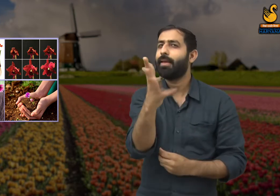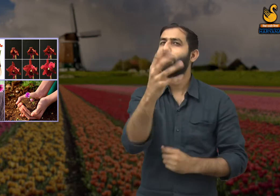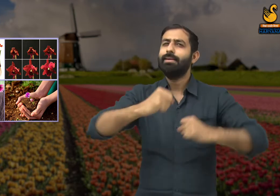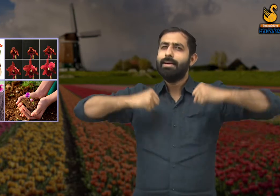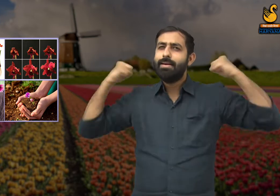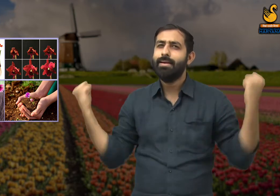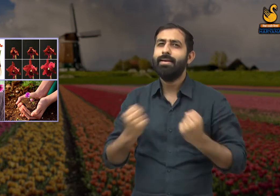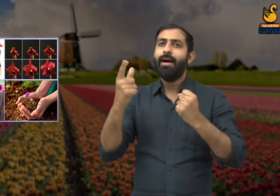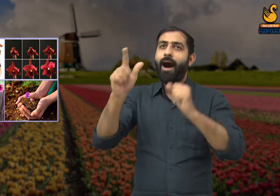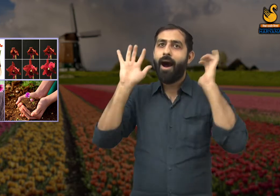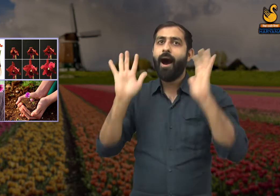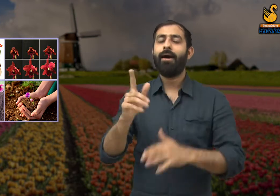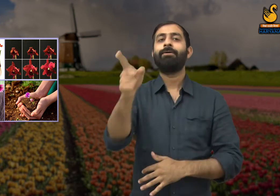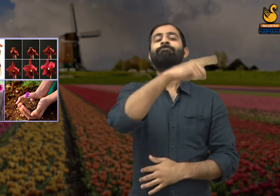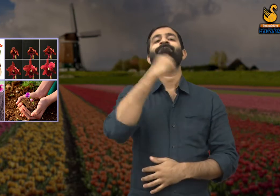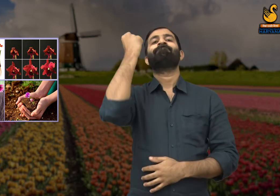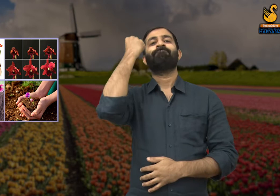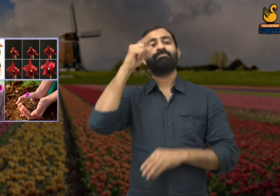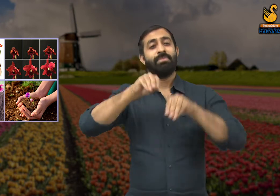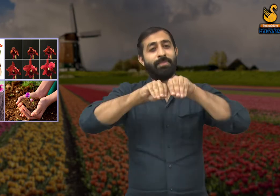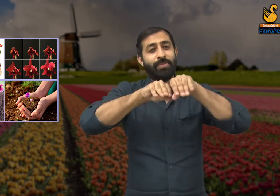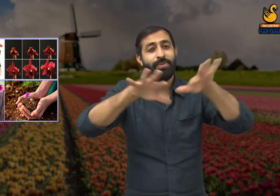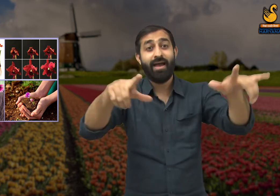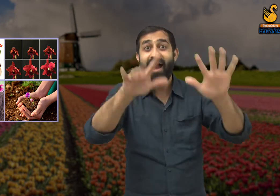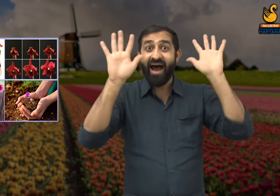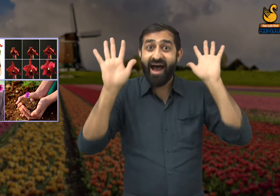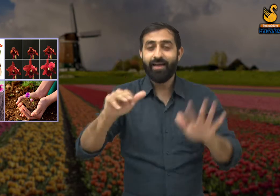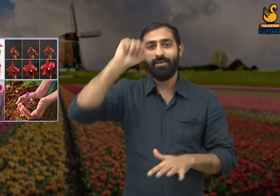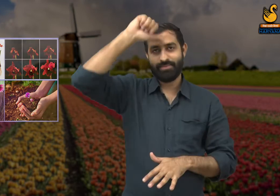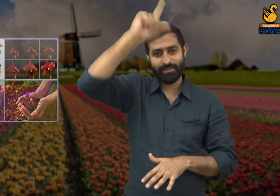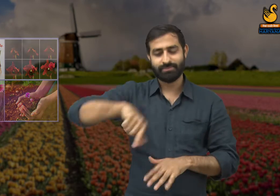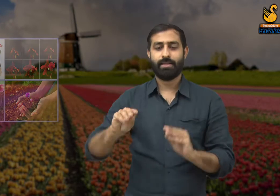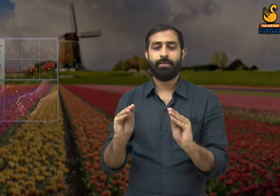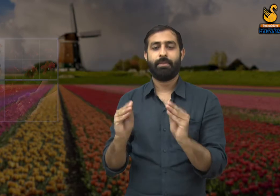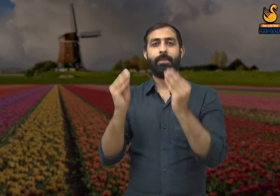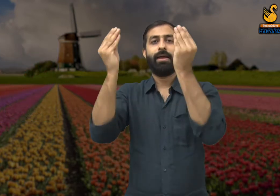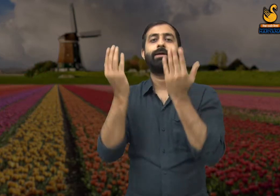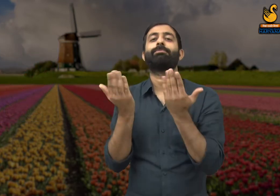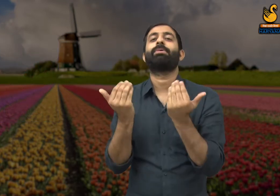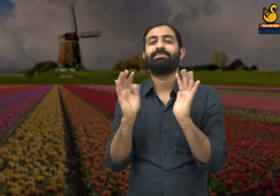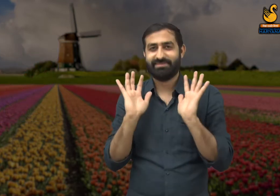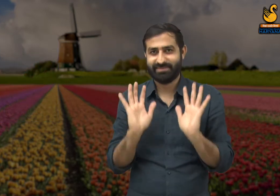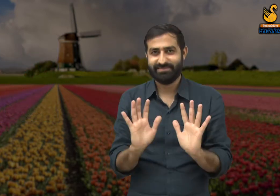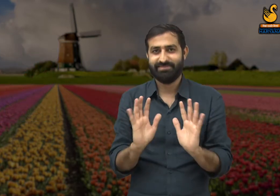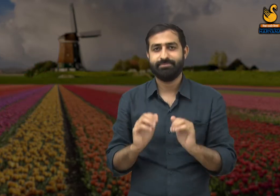कि निर्माण कार्य में श्रमिकों का बहुत बड़ा योगदान होता है यदि लोग यह समझ जाए तो एक नई दुनिया का निर्माण हो सकता है.